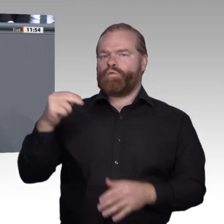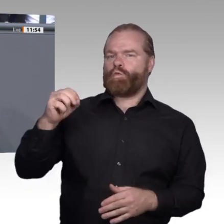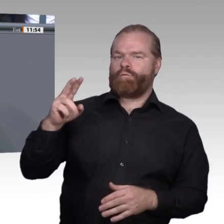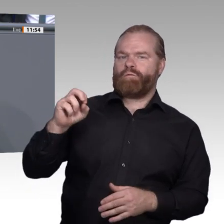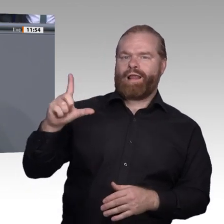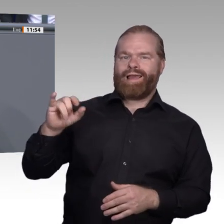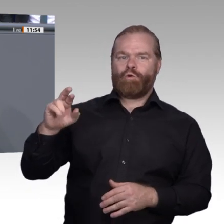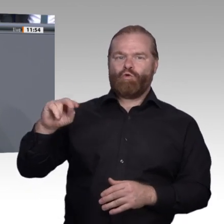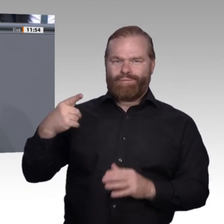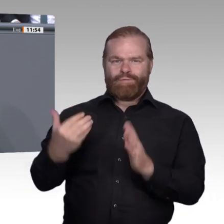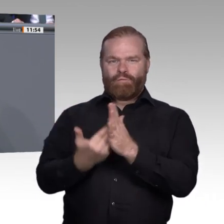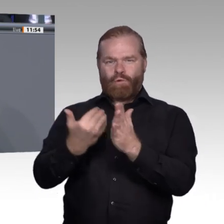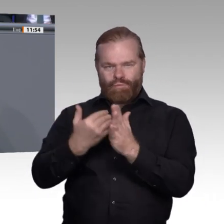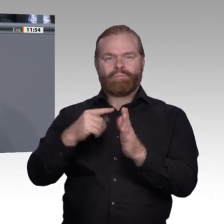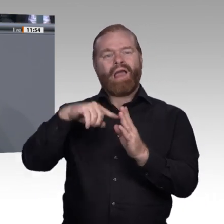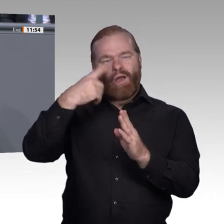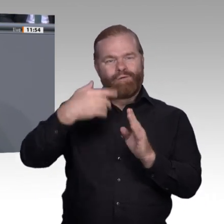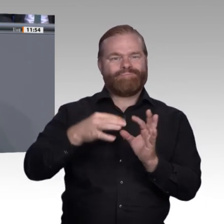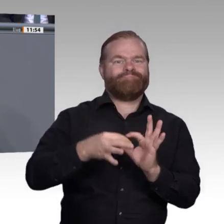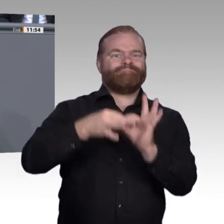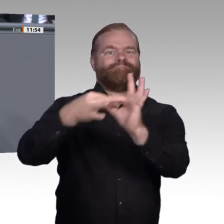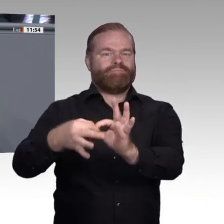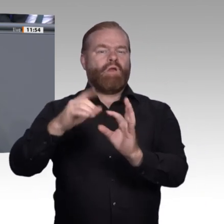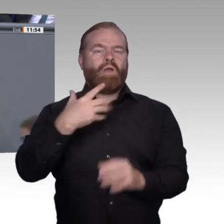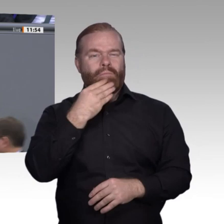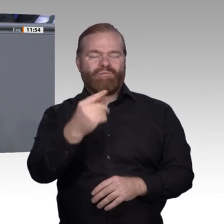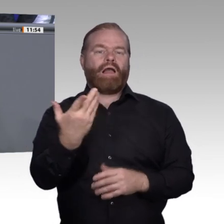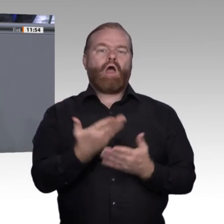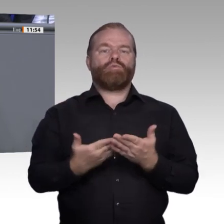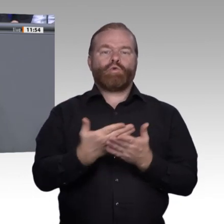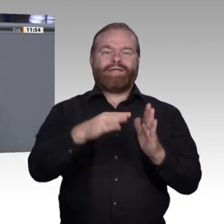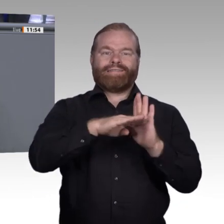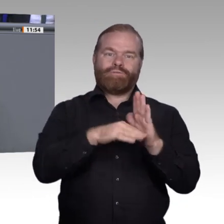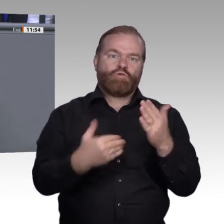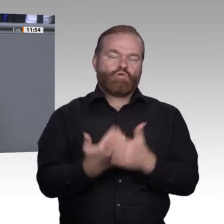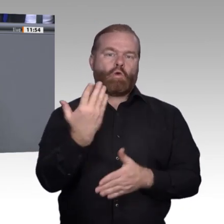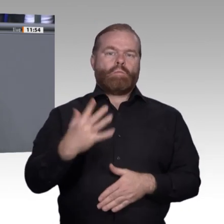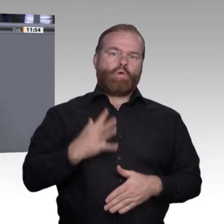wir sozial begleitete duale Berufsvorbereitungen. Wir müssen die Übergangssysteme systematisieren